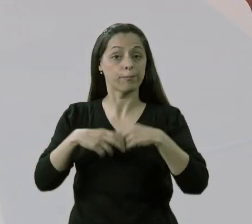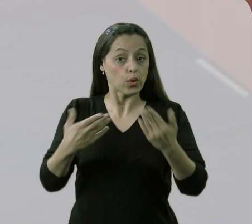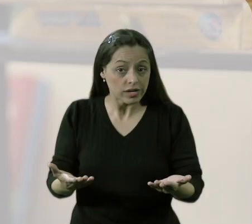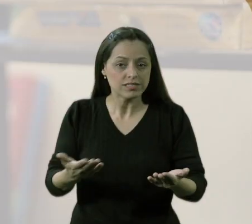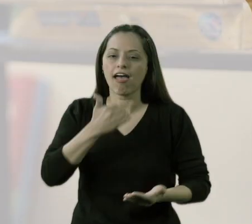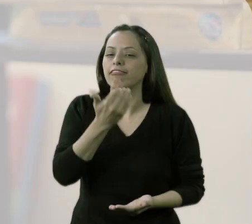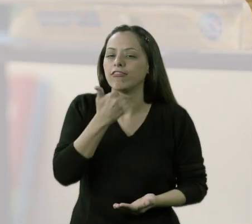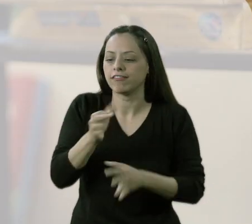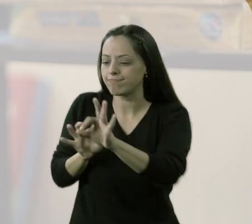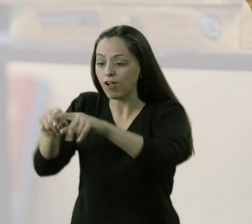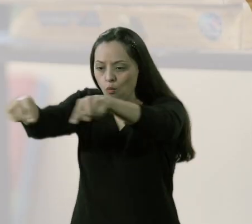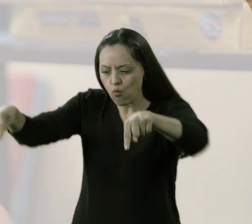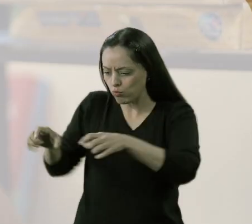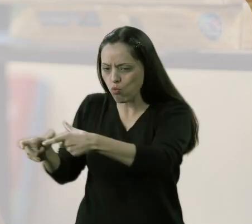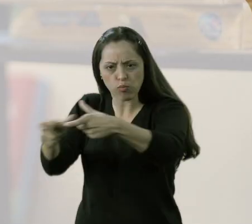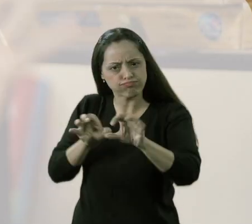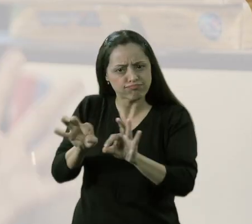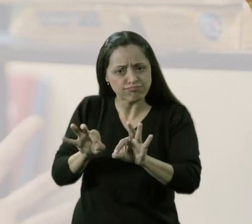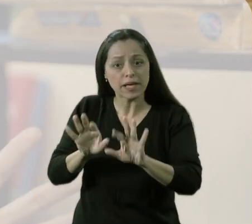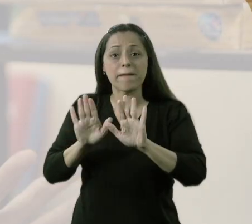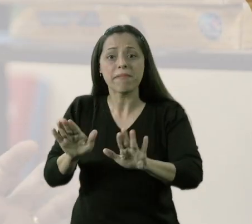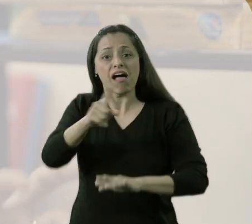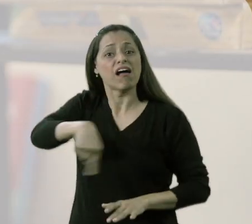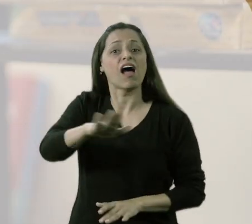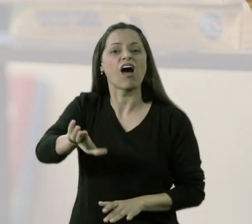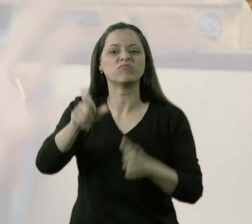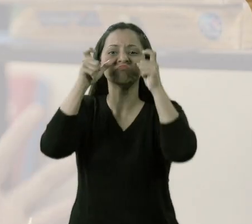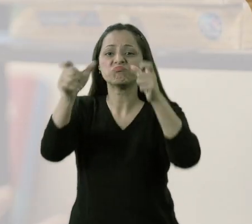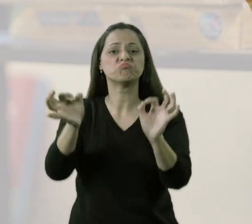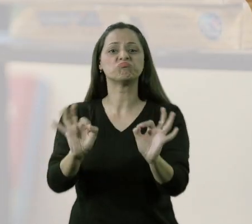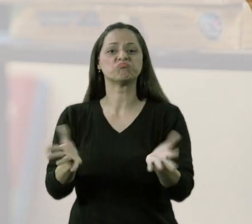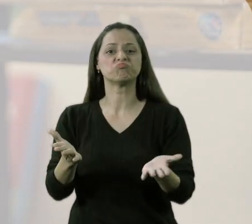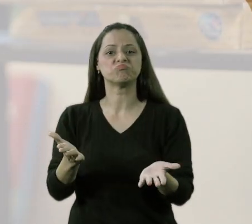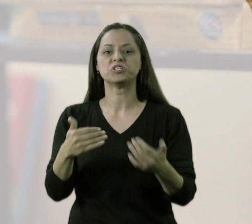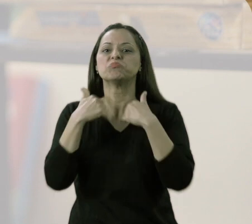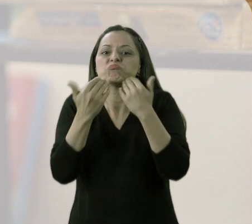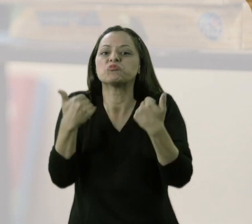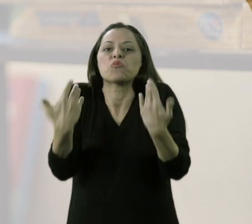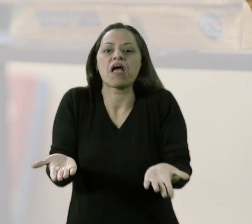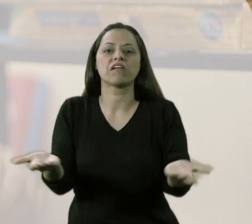Porque não adiantaria montar toda essa estrutura, fazer tudo isso, se eles não tivessem esse interesse,